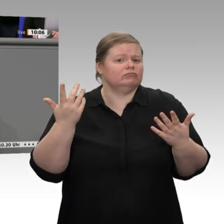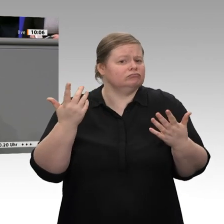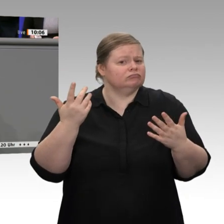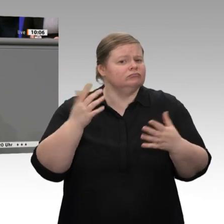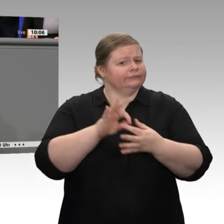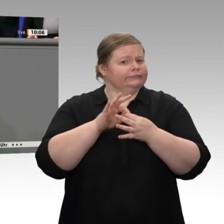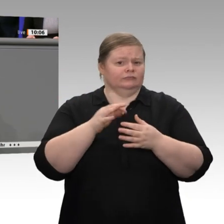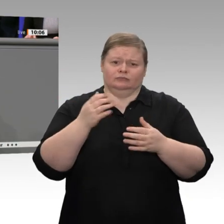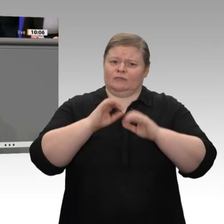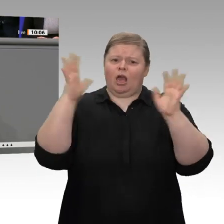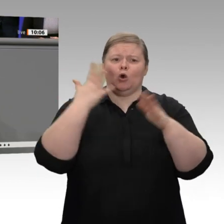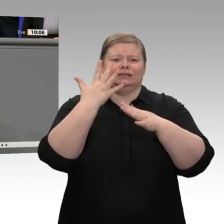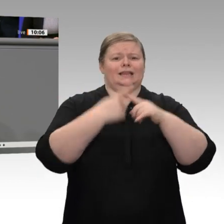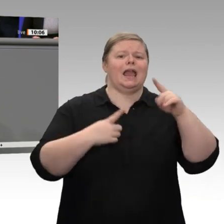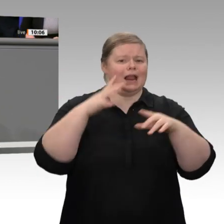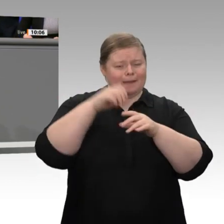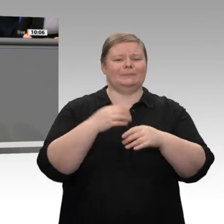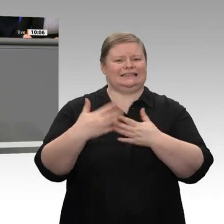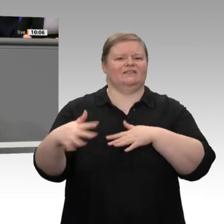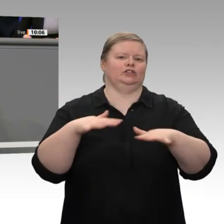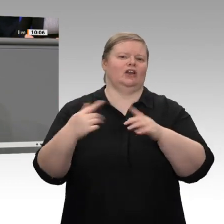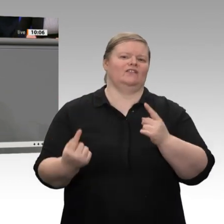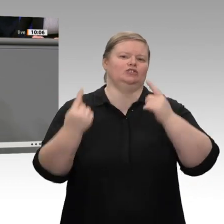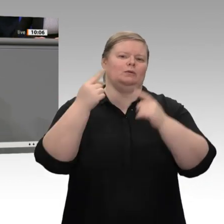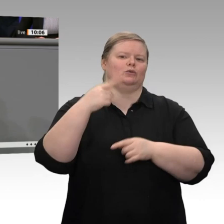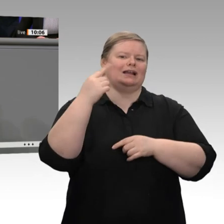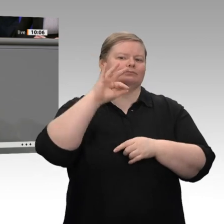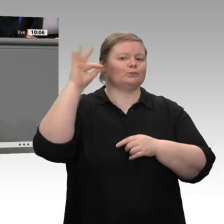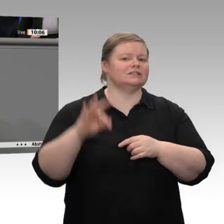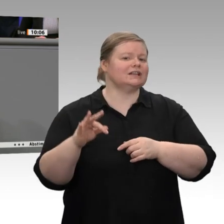zufriedengeben. Gerade ist eine aktuelle Meldung hereingekommen -